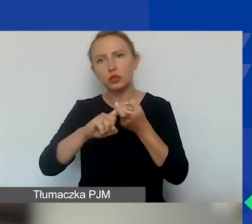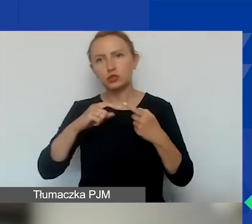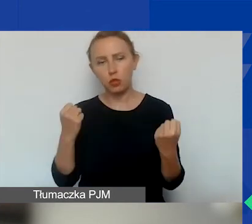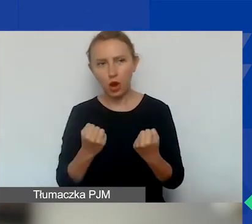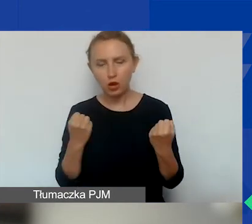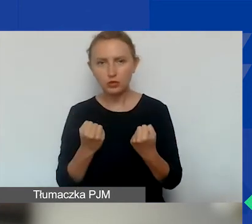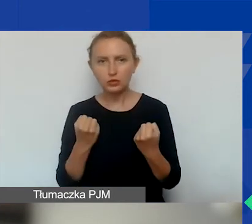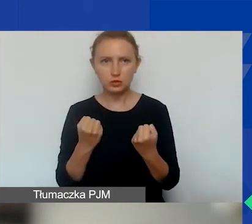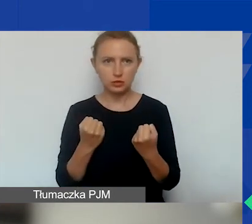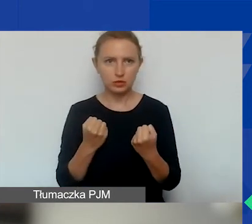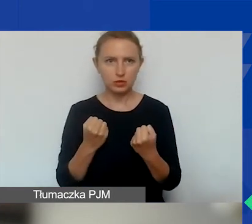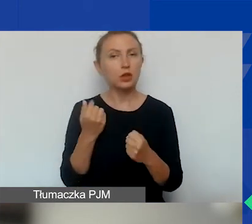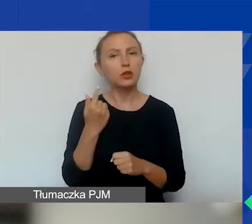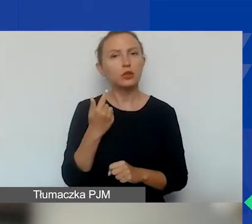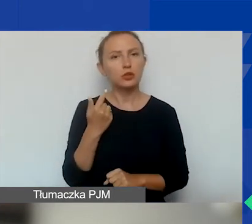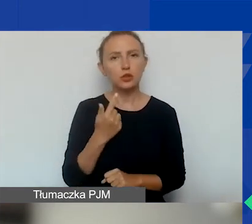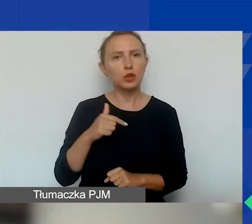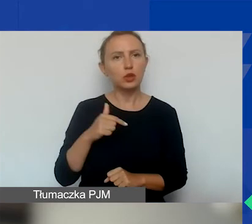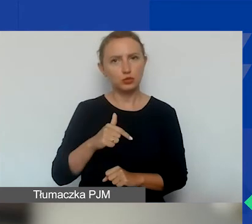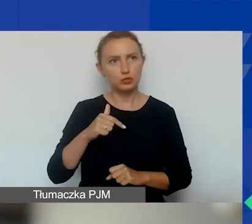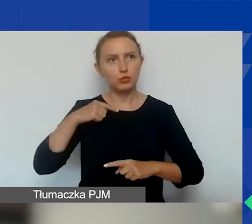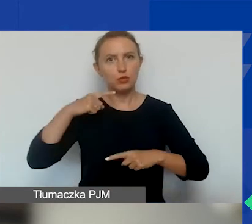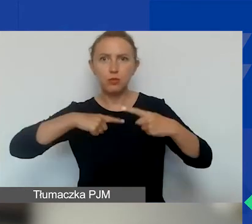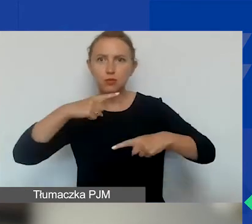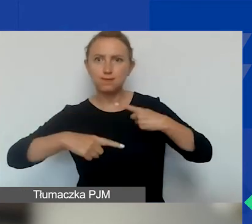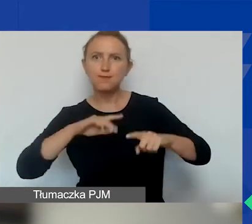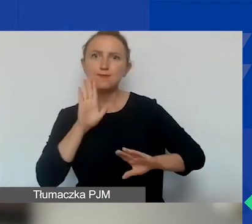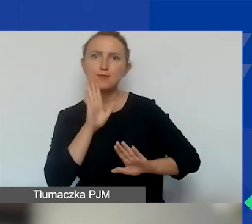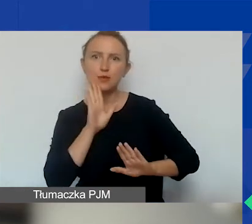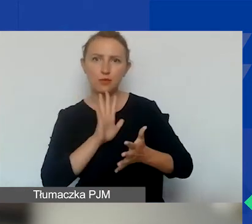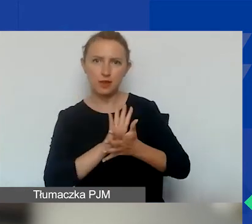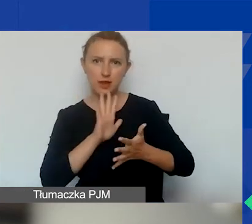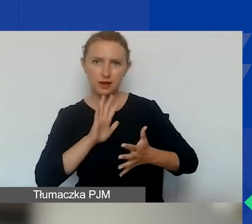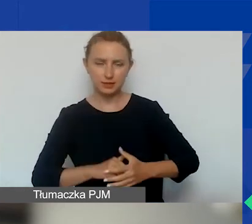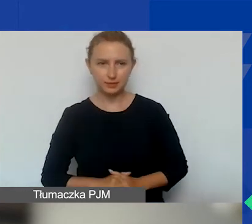ani nie być przedmiotem postępowań o podobnym charakterze.